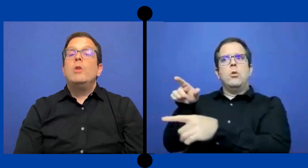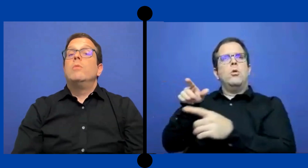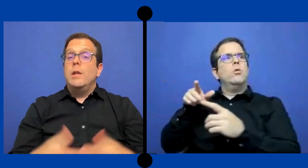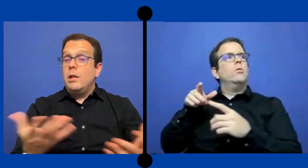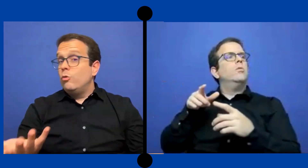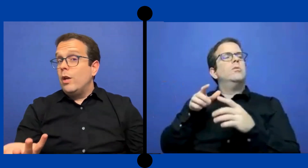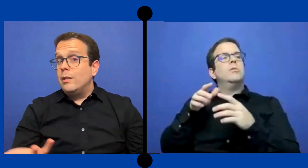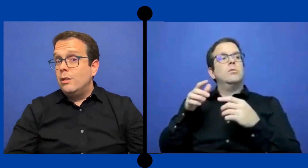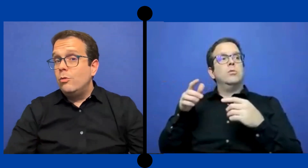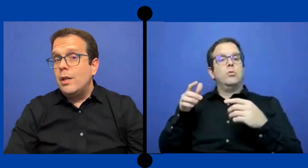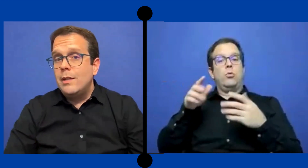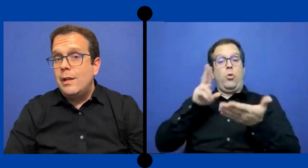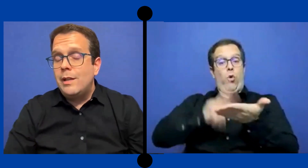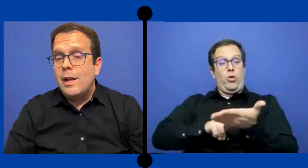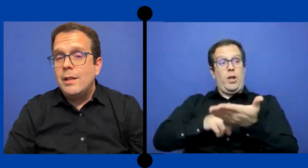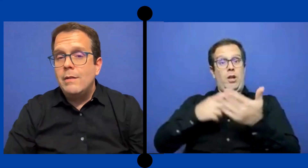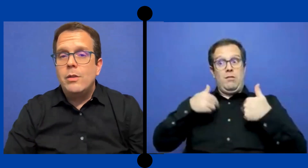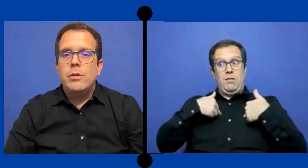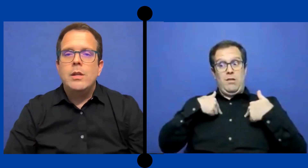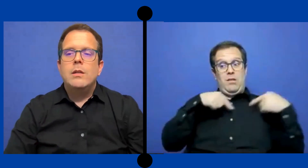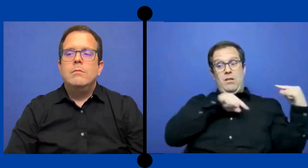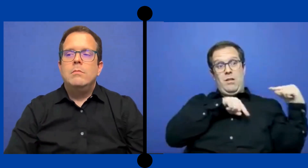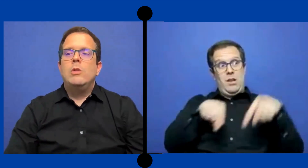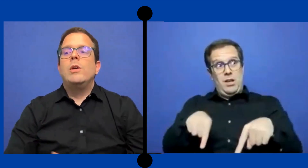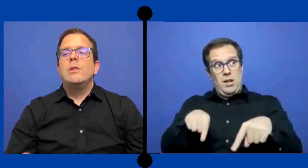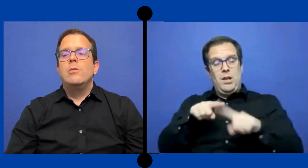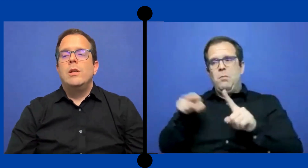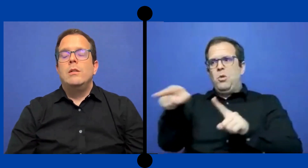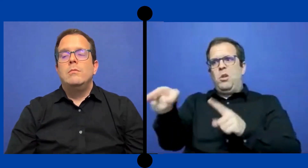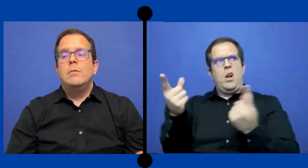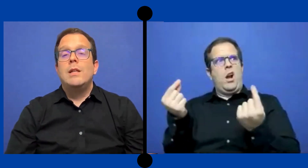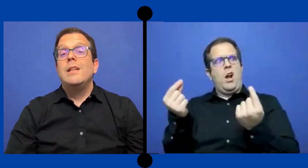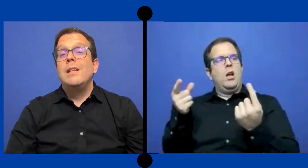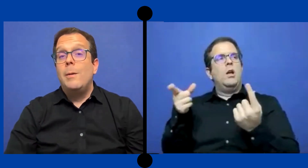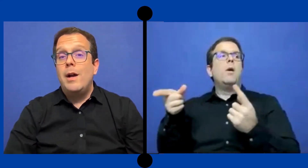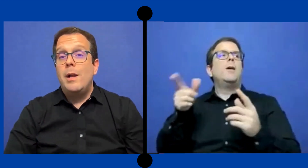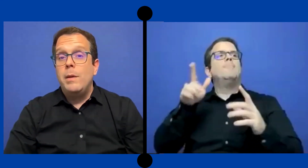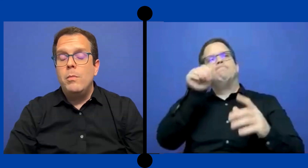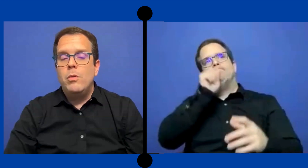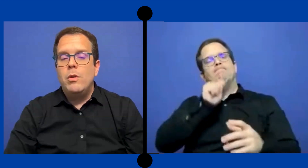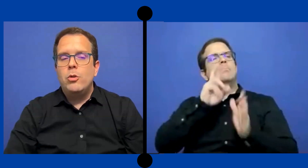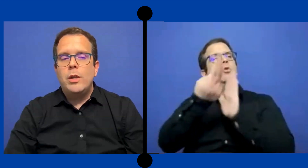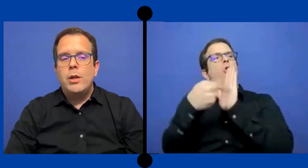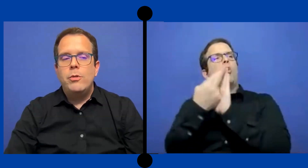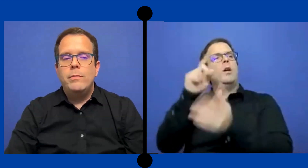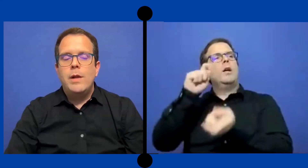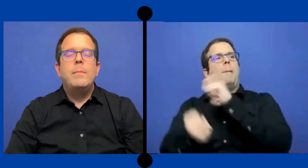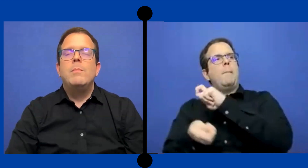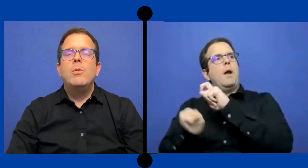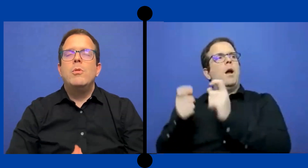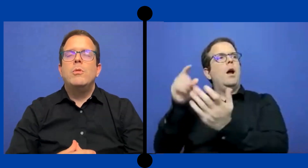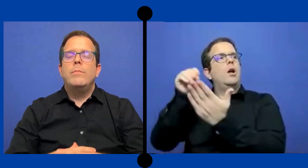Pero ..Éxito es alternativa donde en ocasiones se ... asignaba al mismo anotador, al mismo